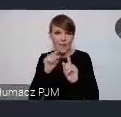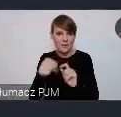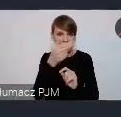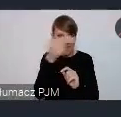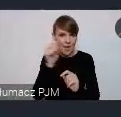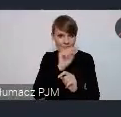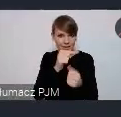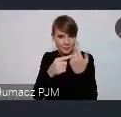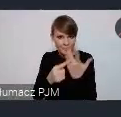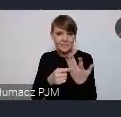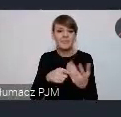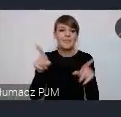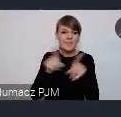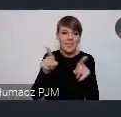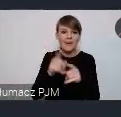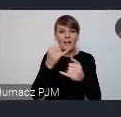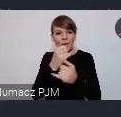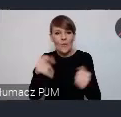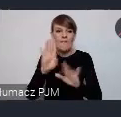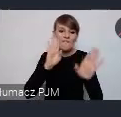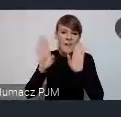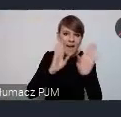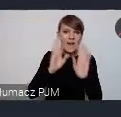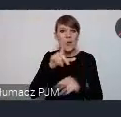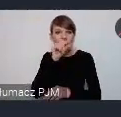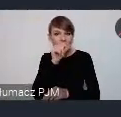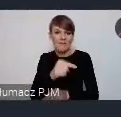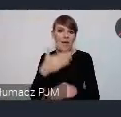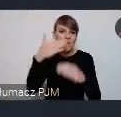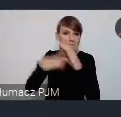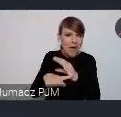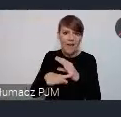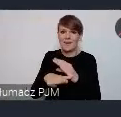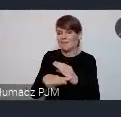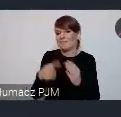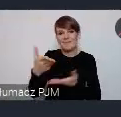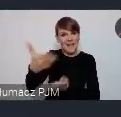Media społecznościowe, mail do którego też zapraszamy korzystania